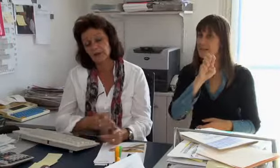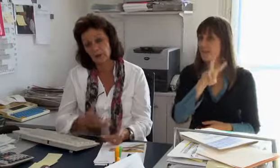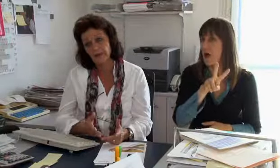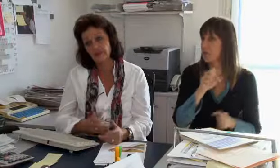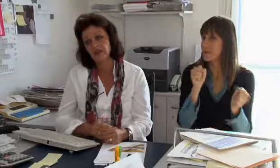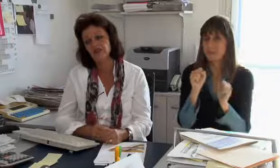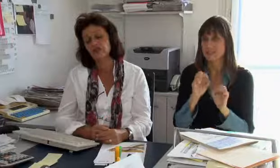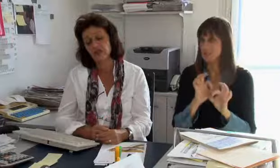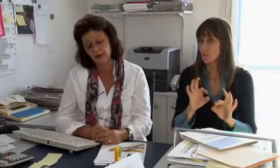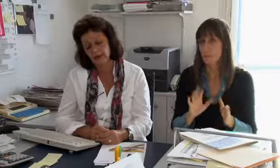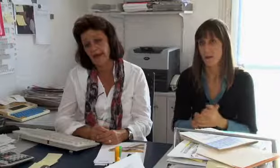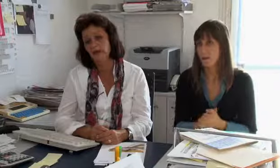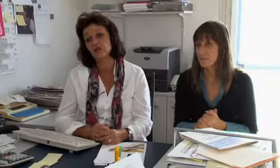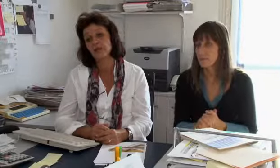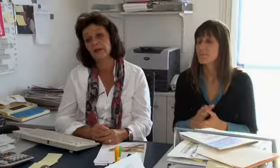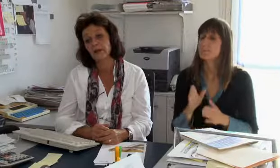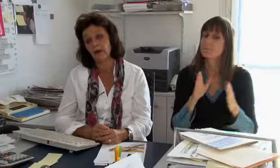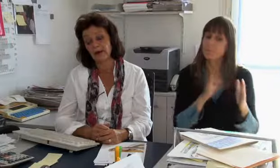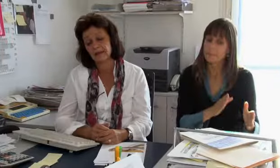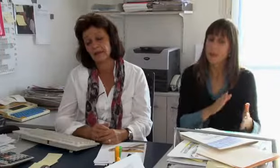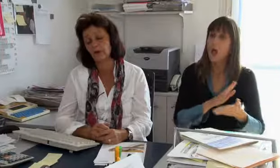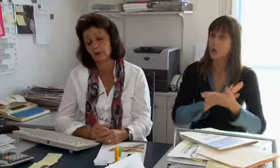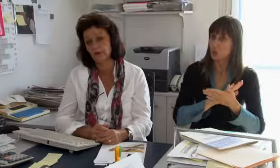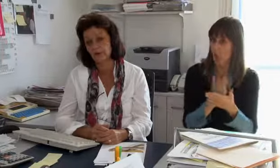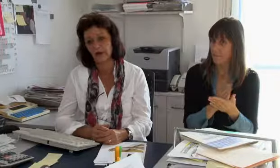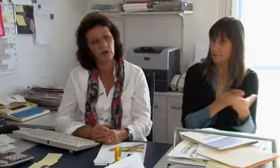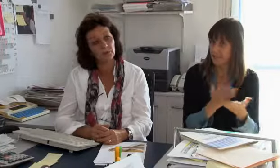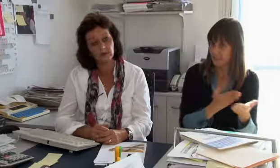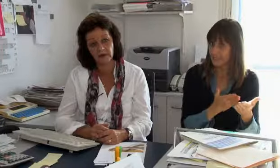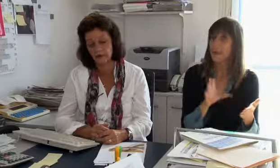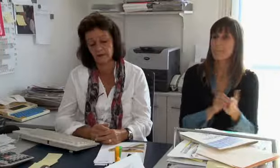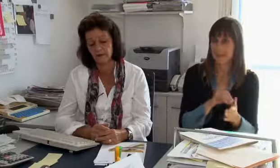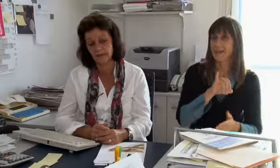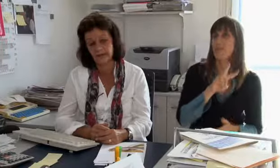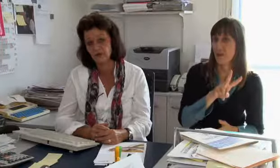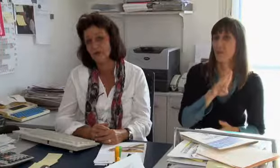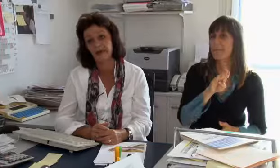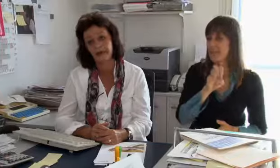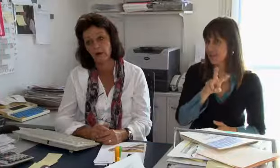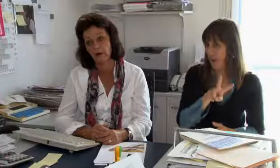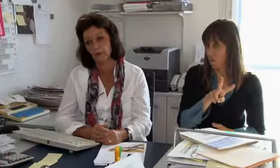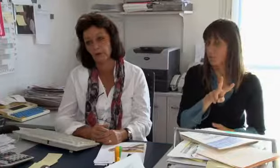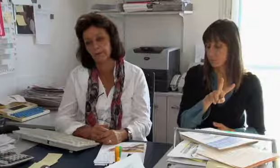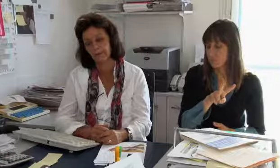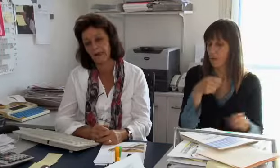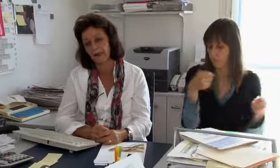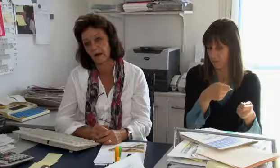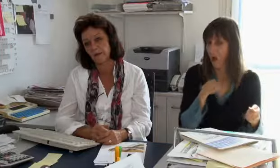mit der IV, dem BSV oder so zu tun. Der Dolmetschdienst ist über IV, BSV finanziert,